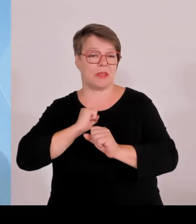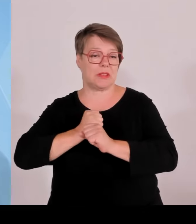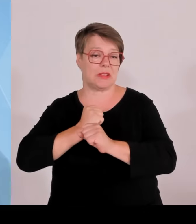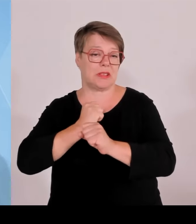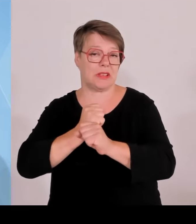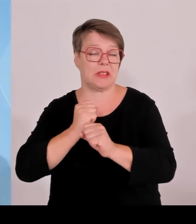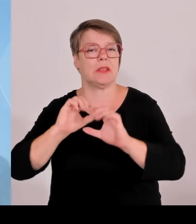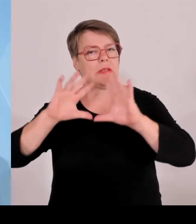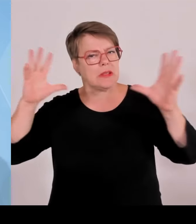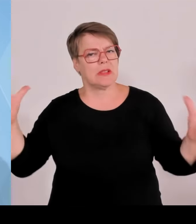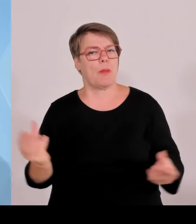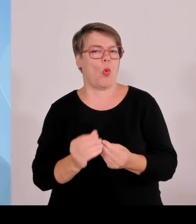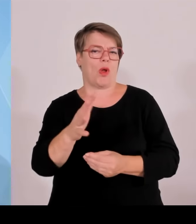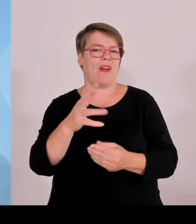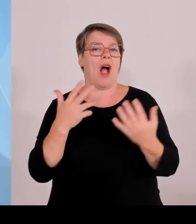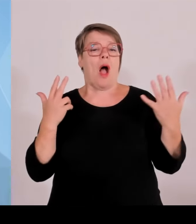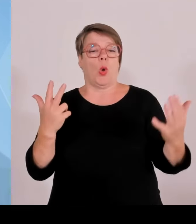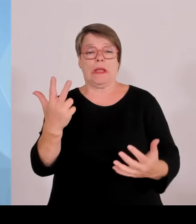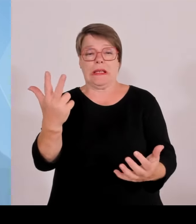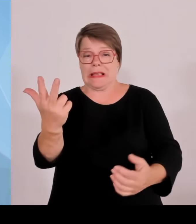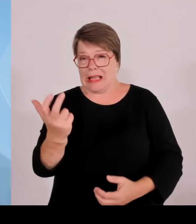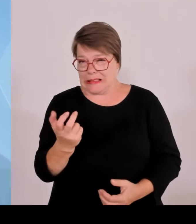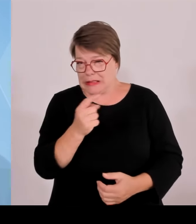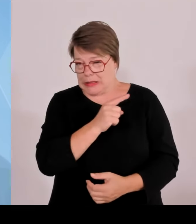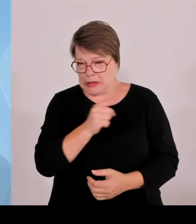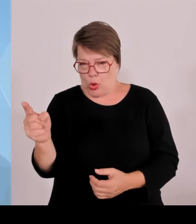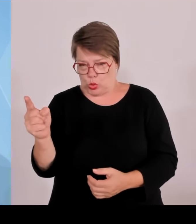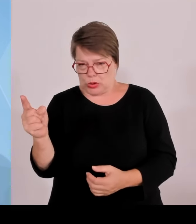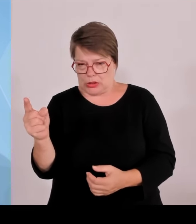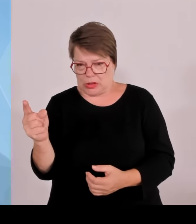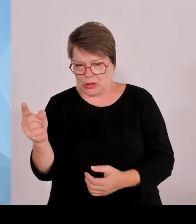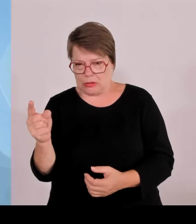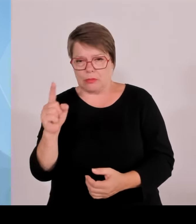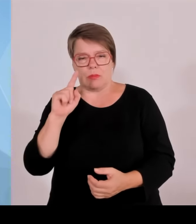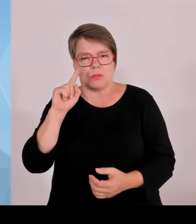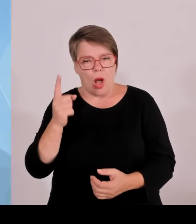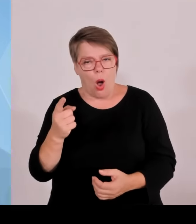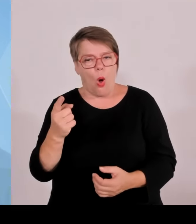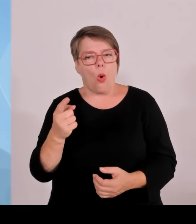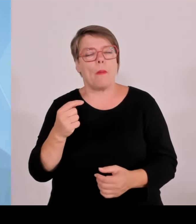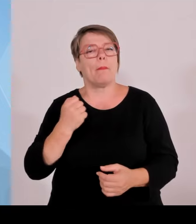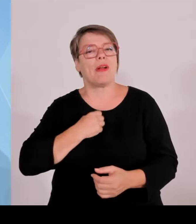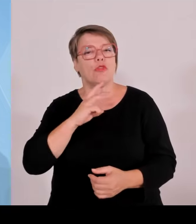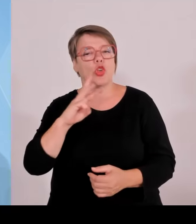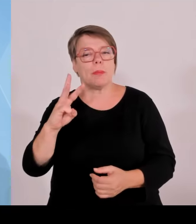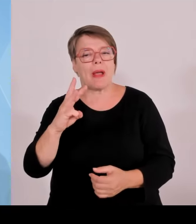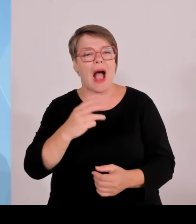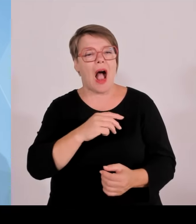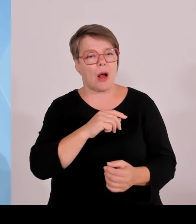zwischen den Ländern. Gerade bei solchen länderübergreifenden Großereignissen hat sehr gut funktioniert.